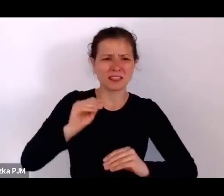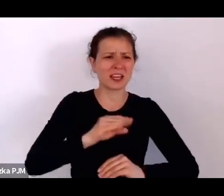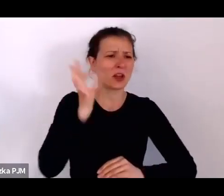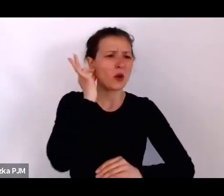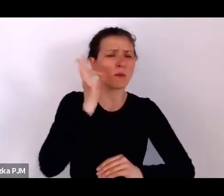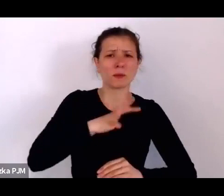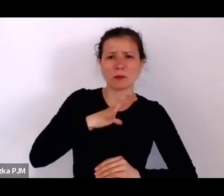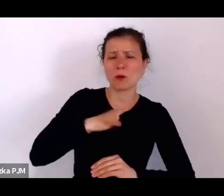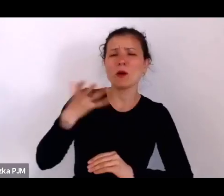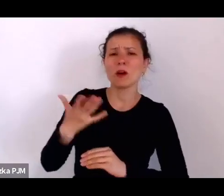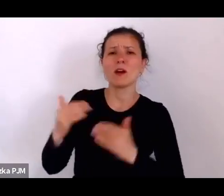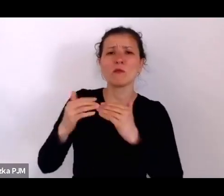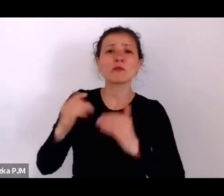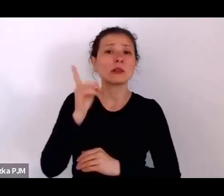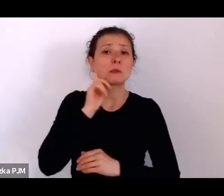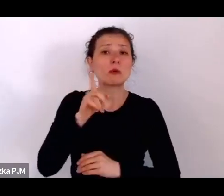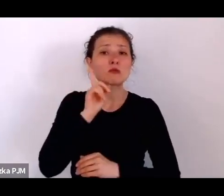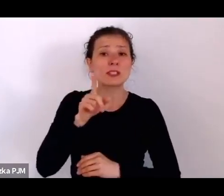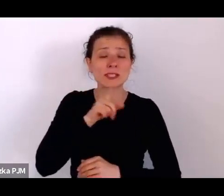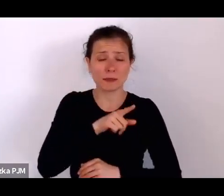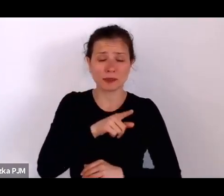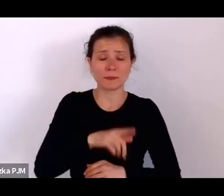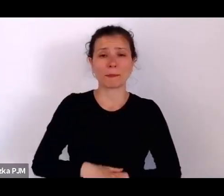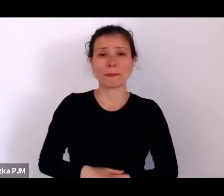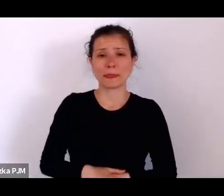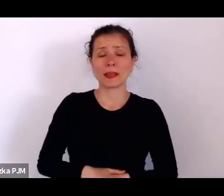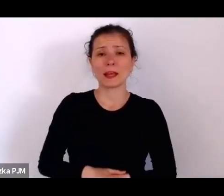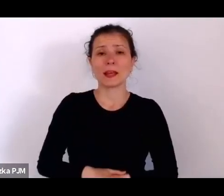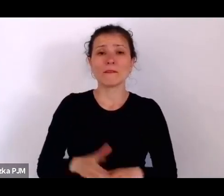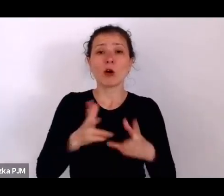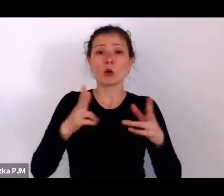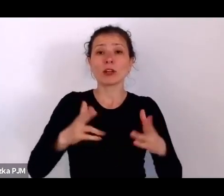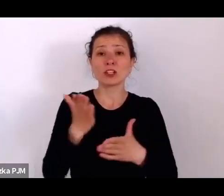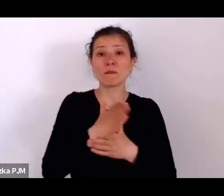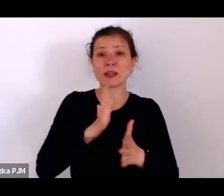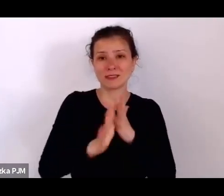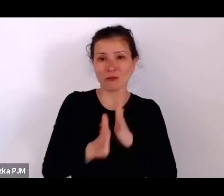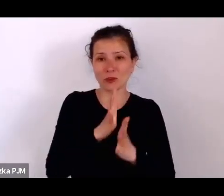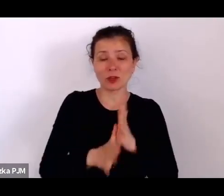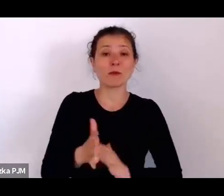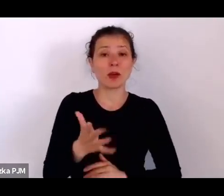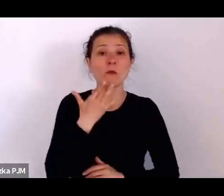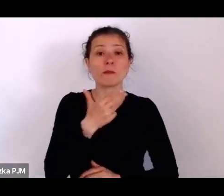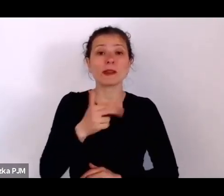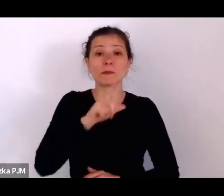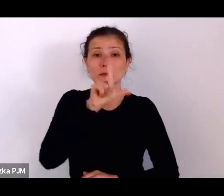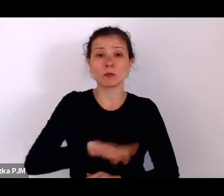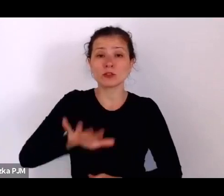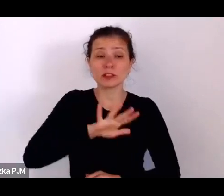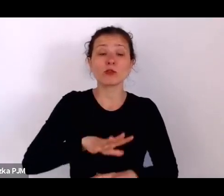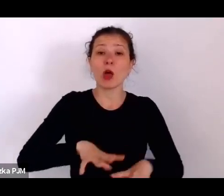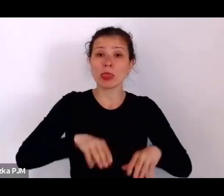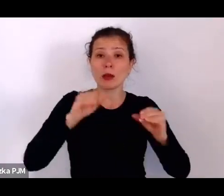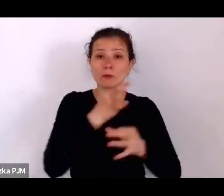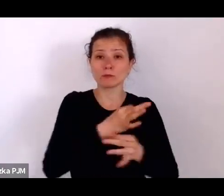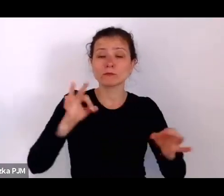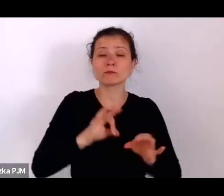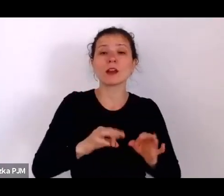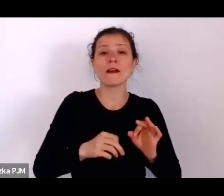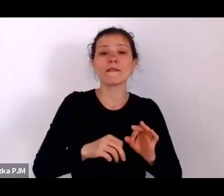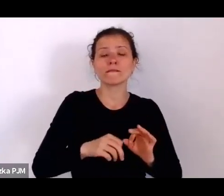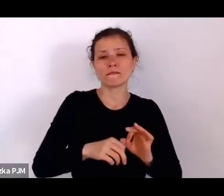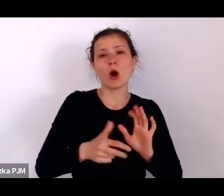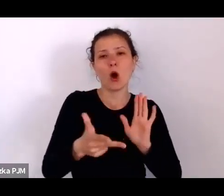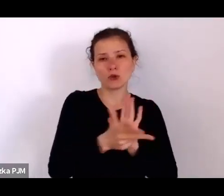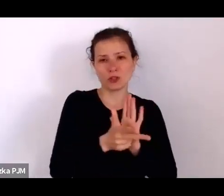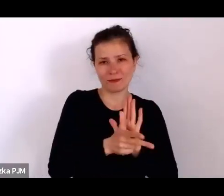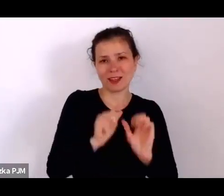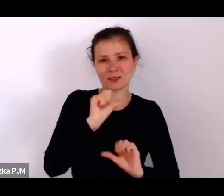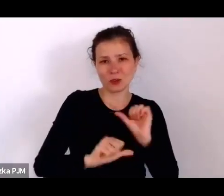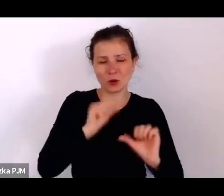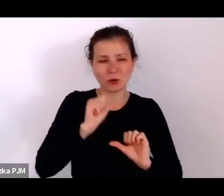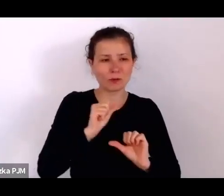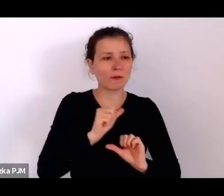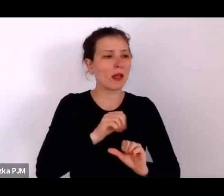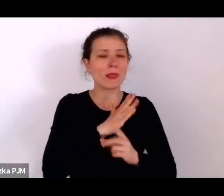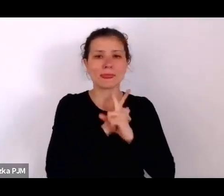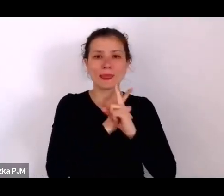No mówimy o społeczeństwie, które na początku niepodległości w 18. roku wg spisu ludności w 21. roku